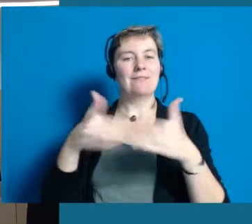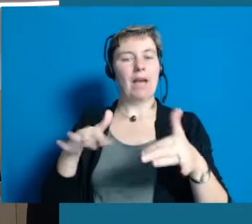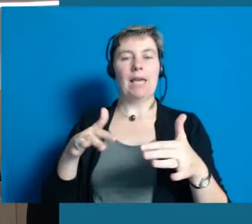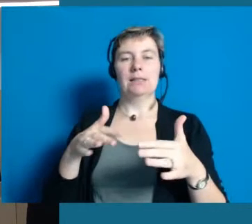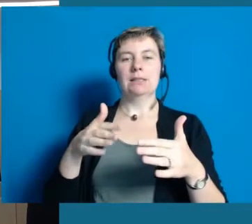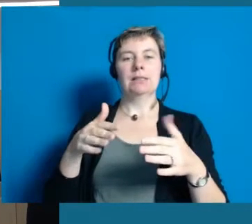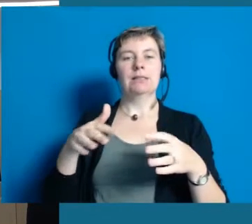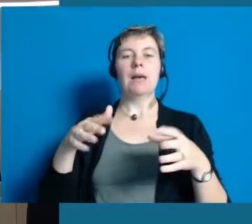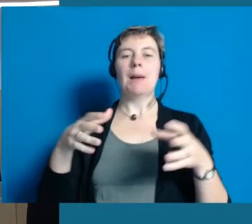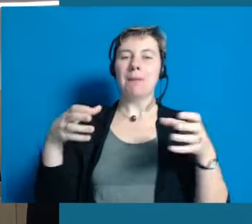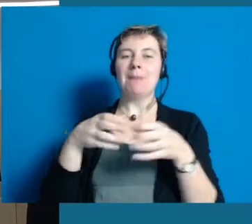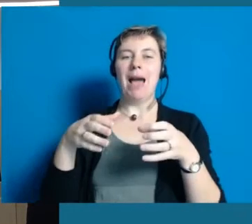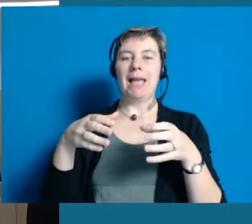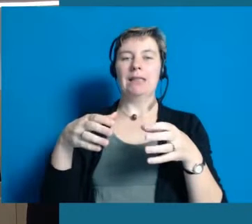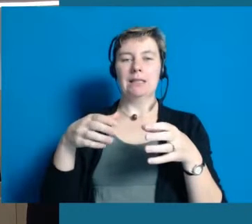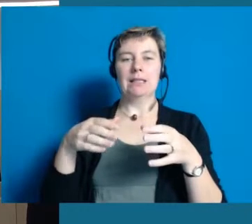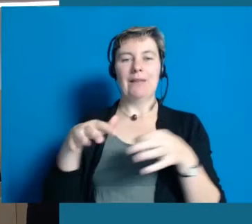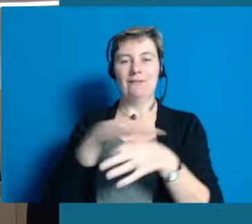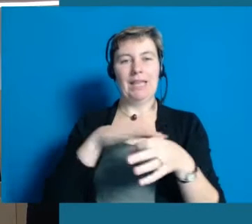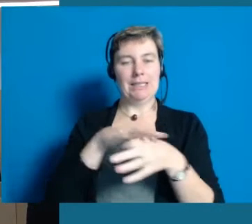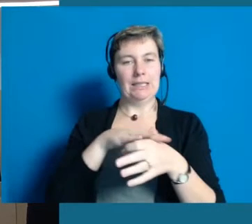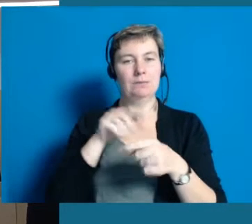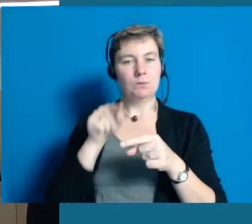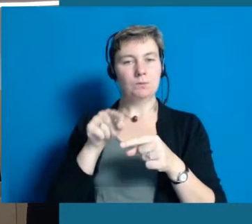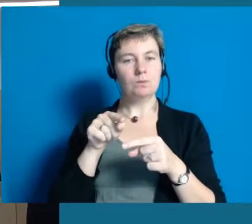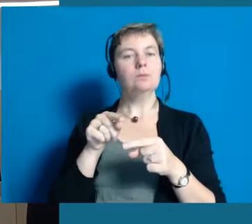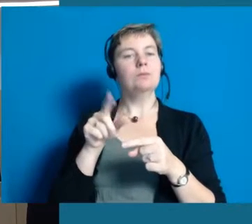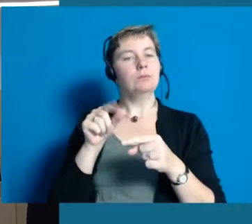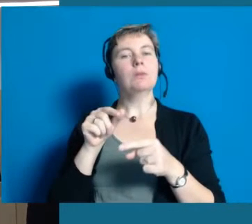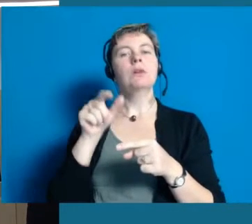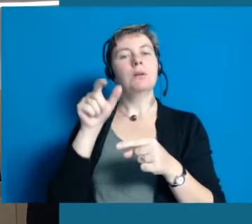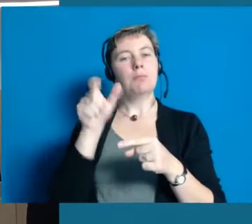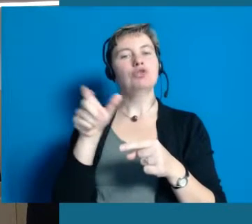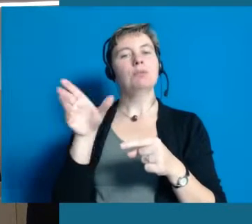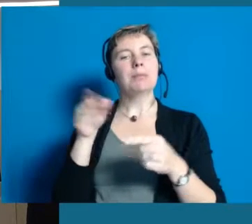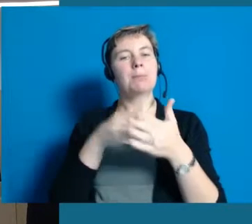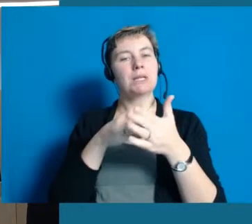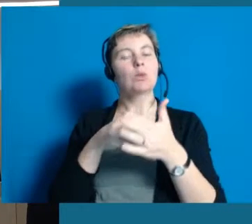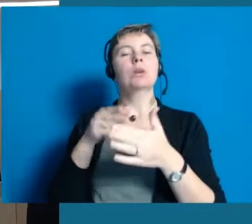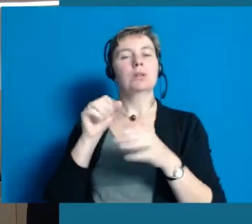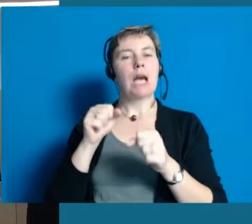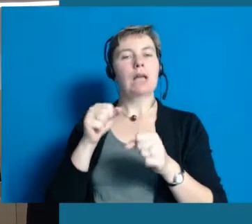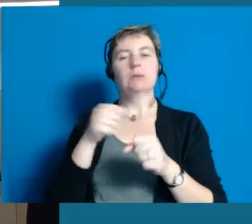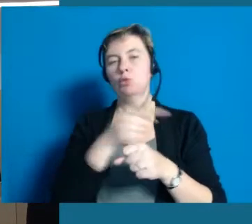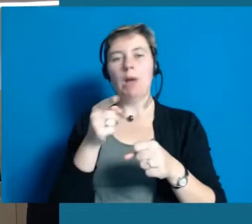und ermöglichen, dass Menschen mit Behinderungen in allen Lebensbereichen teilhaben können.